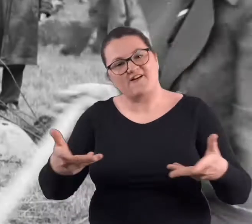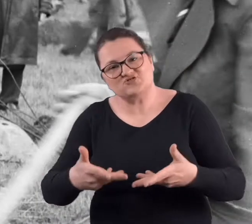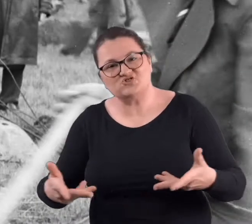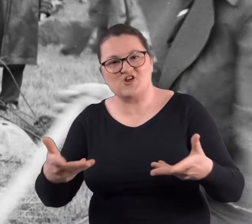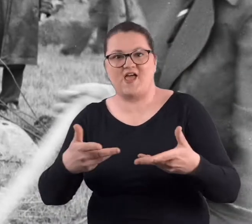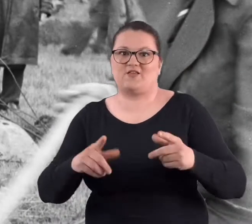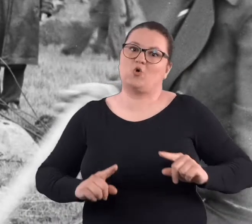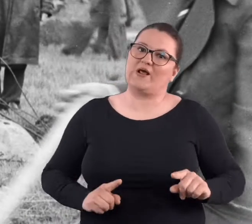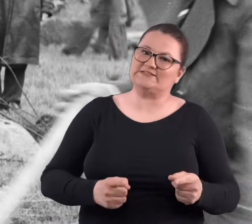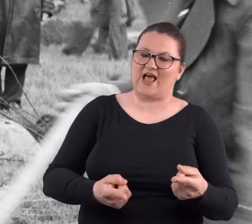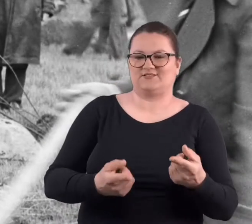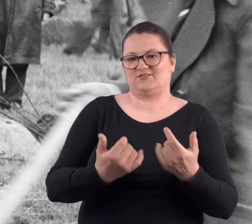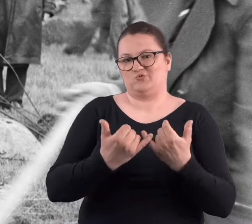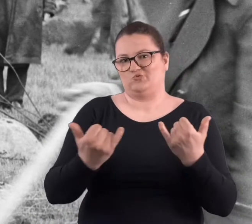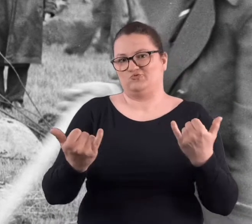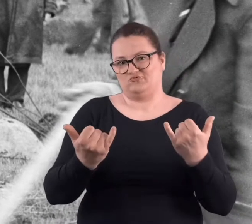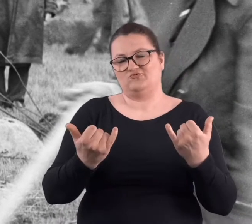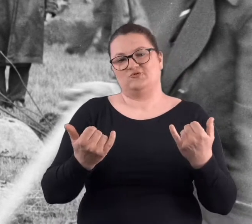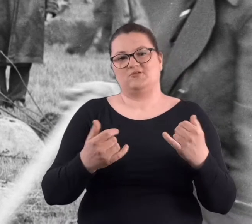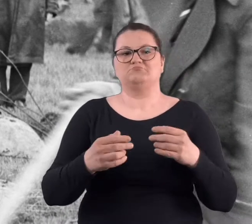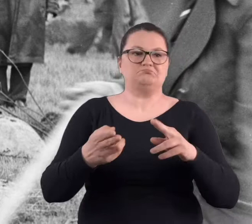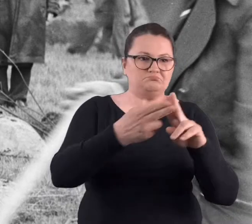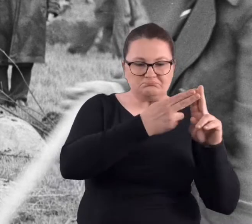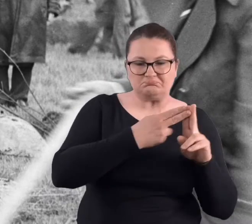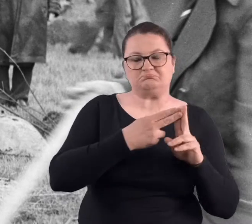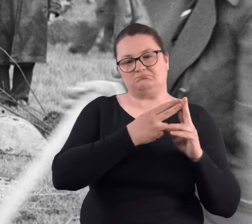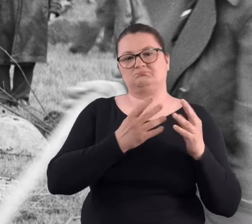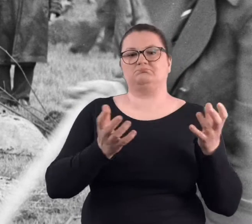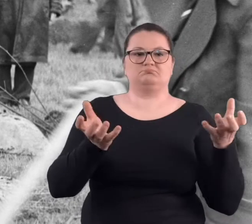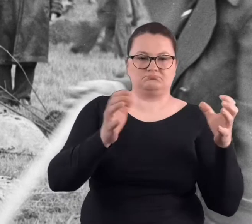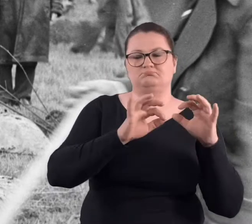stowarzyszenia, no jakieś organizacje, które mogły jakoś tam się zebrać,